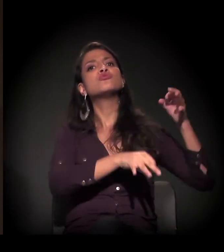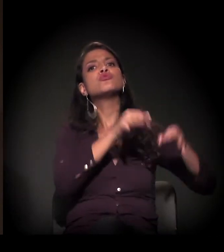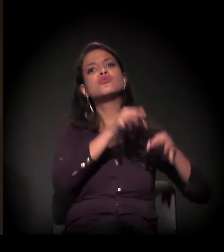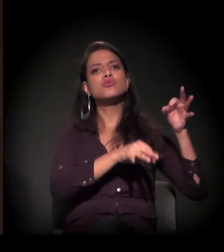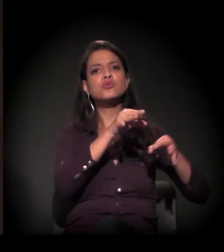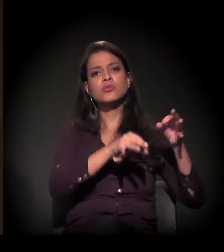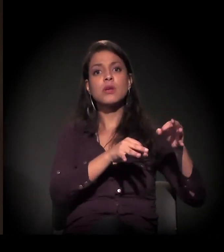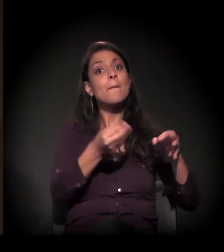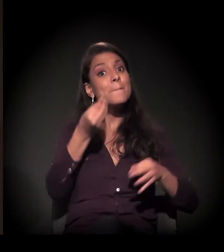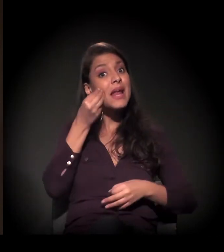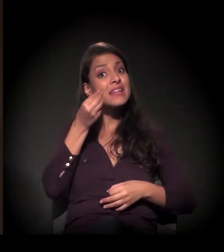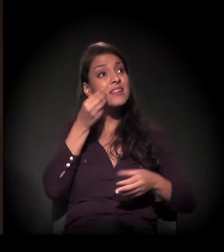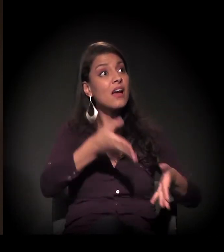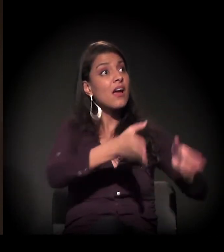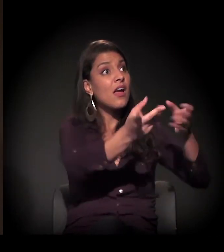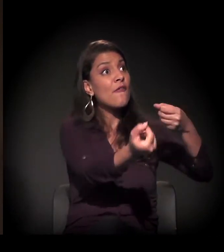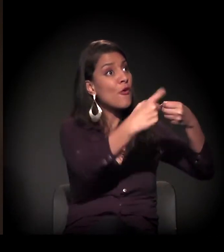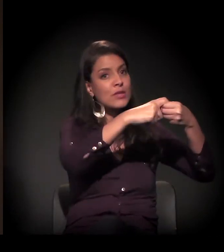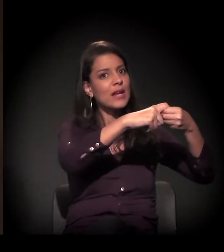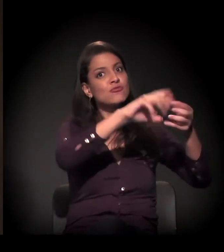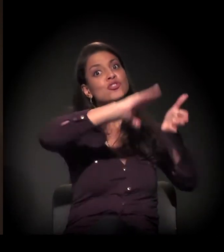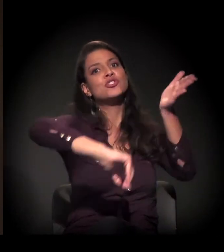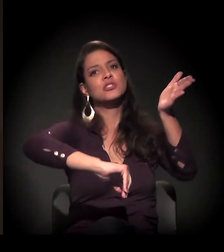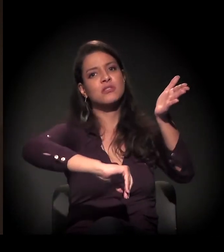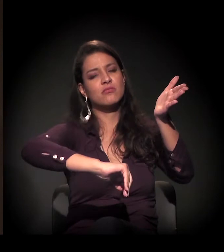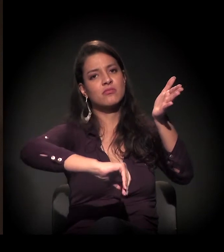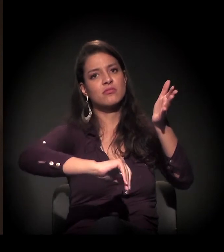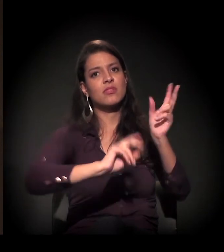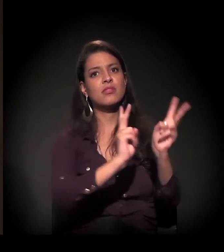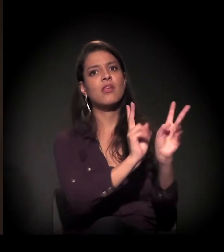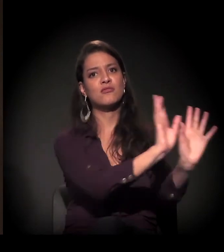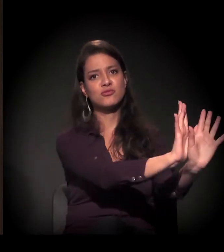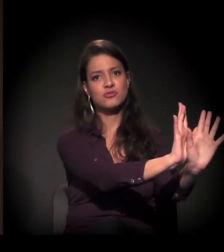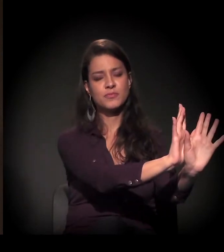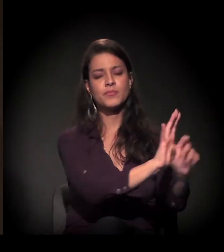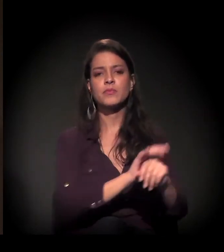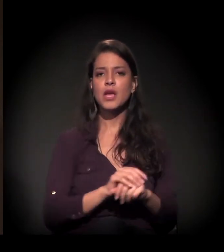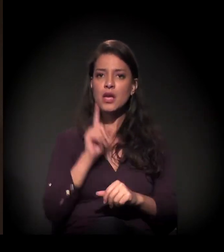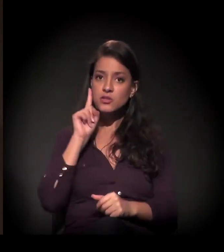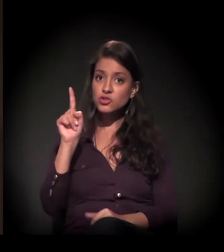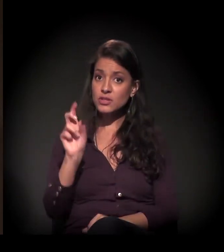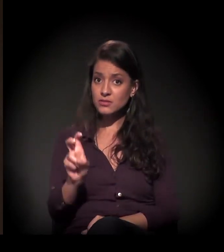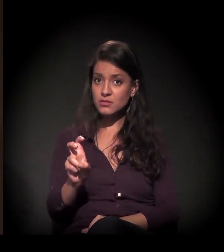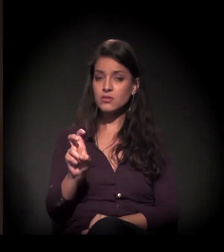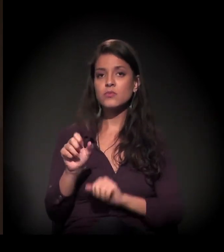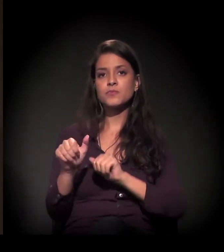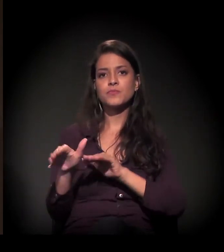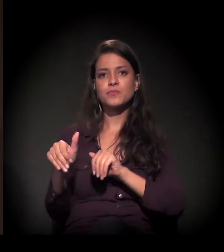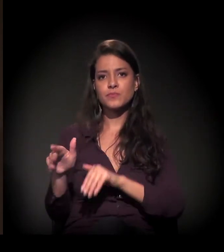para ver se a gente consegue suspender a ação de reintegração de posse. De qualquer forma, dia 5 de setembro agora,